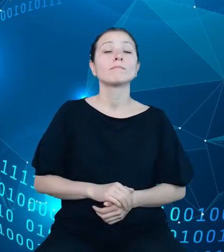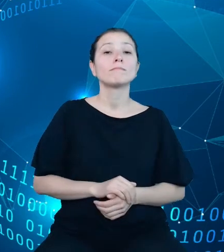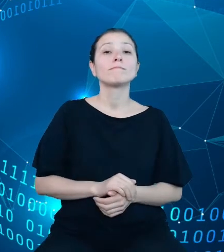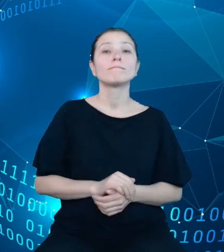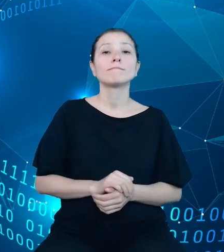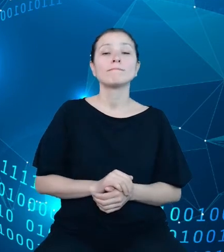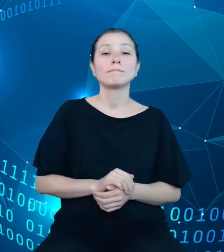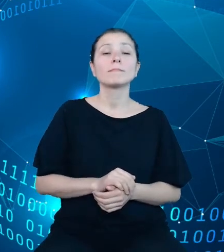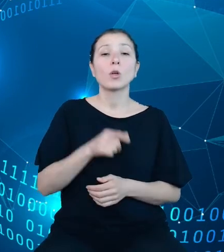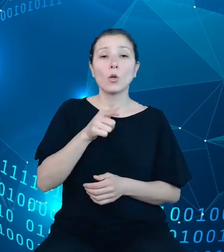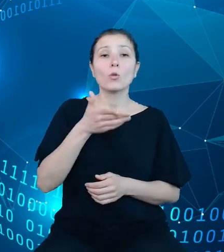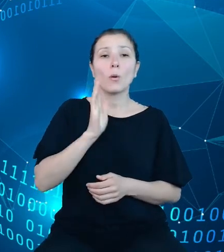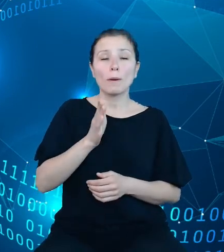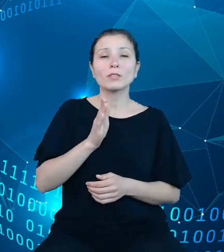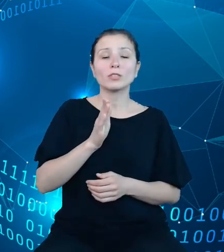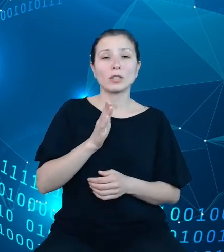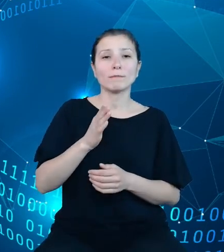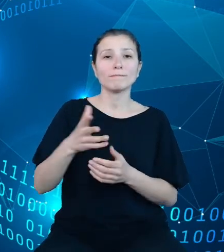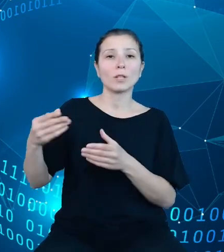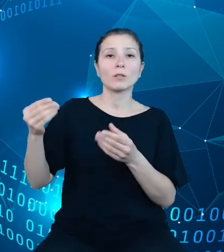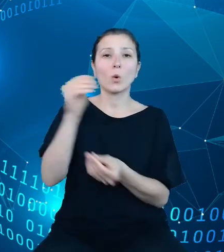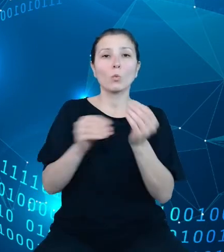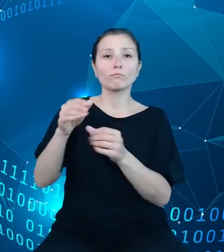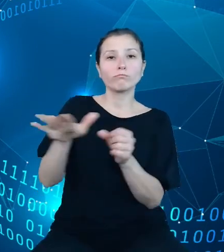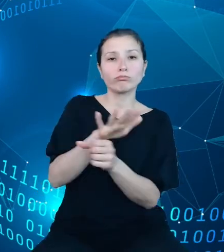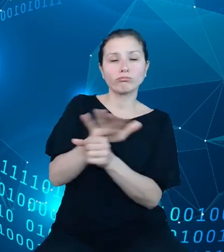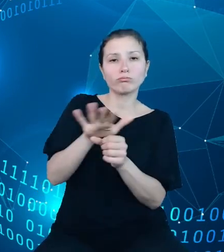składnicę danych analitycznych, składnicę metadanych statystycznych oraz